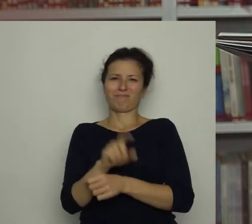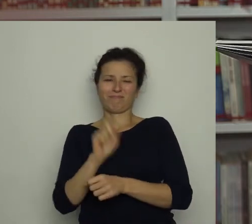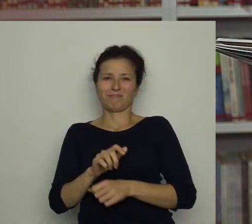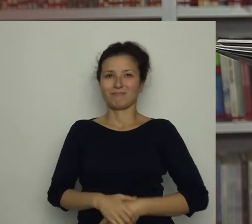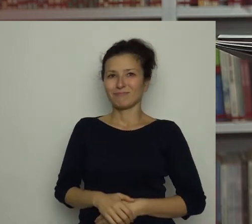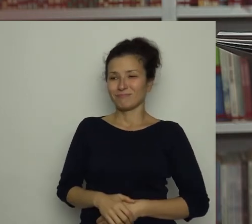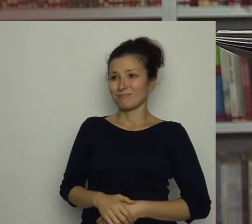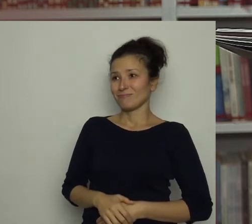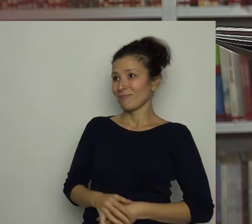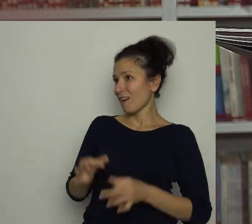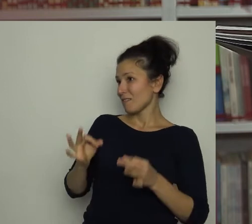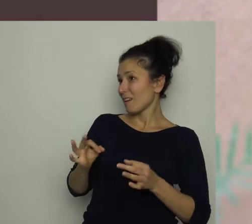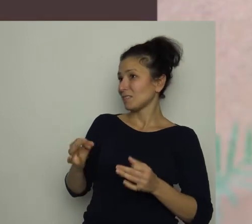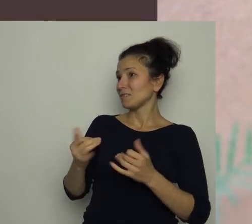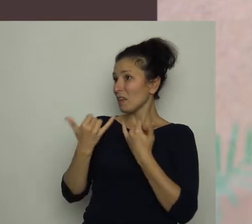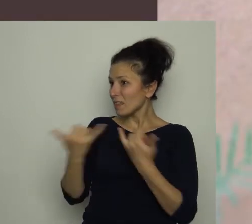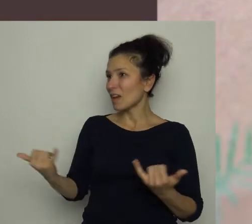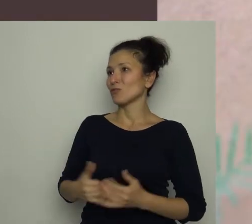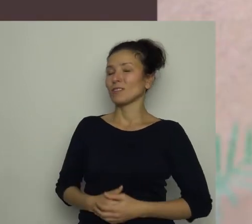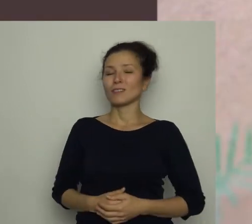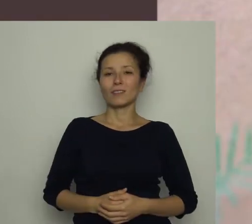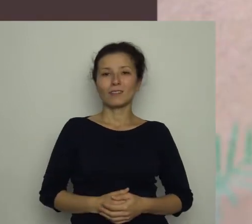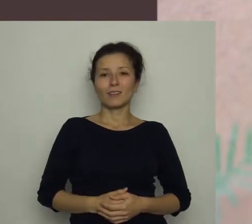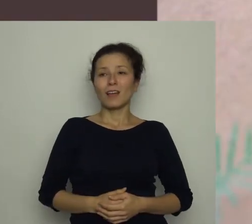Tym razem było inaczej. Do kuchni weszła mama.